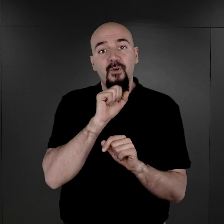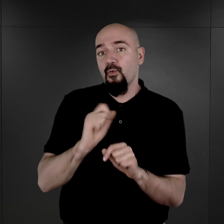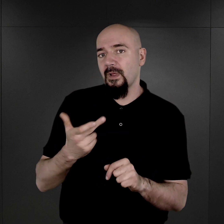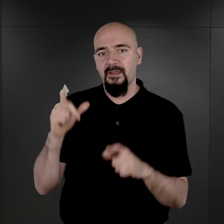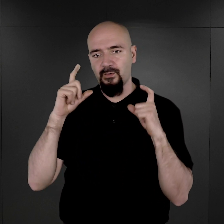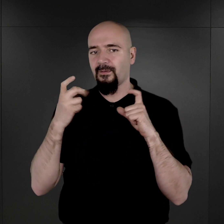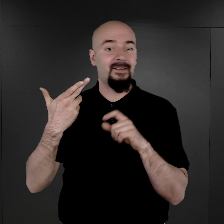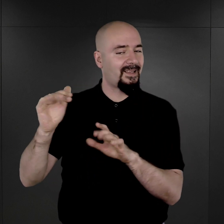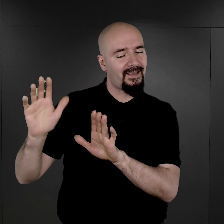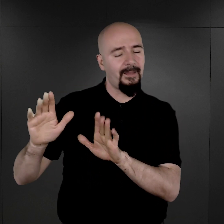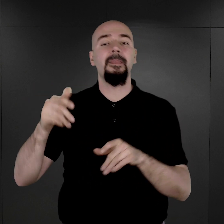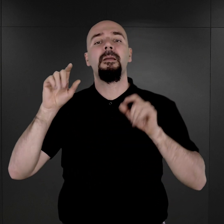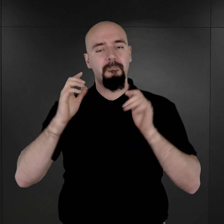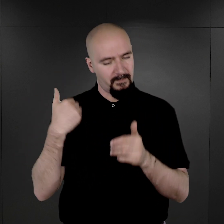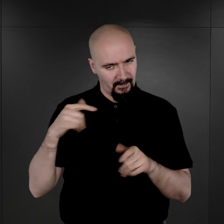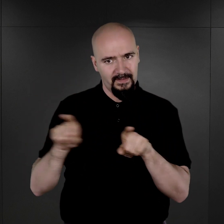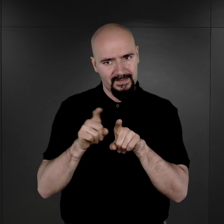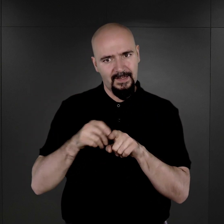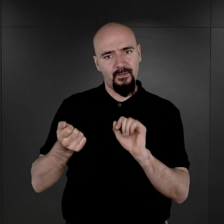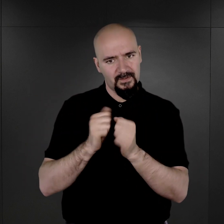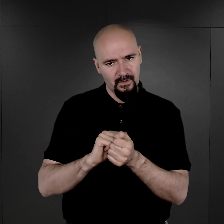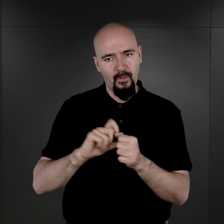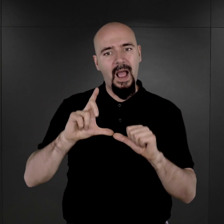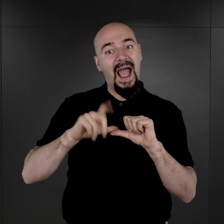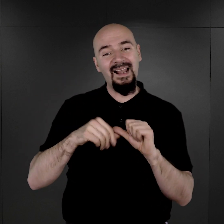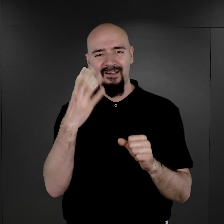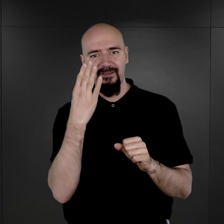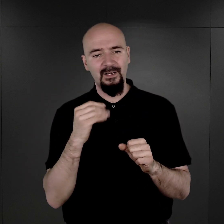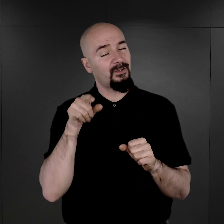dlatego że zachowały się też takie fotografie, ale wygląda to w ten sposób,